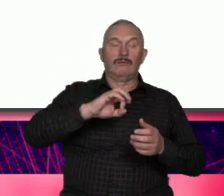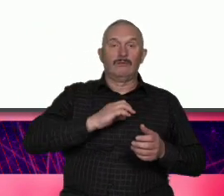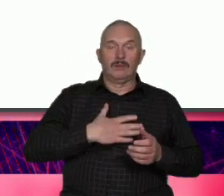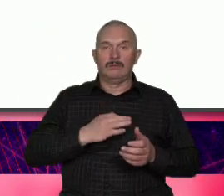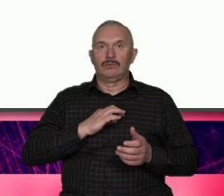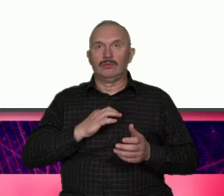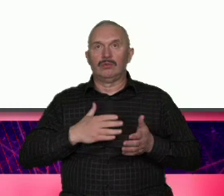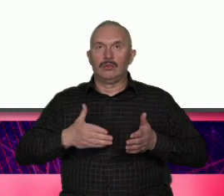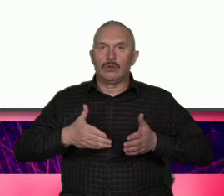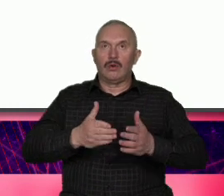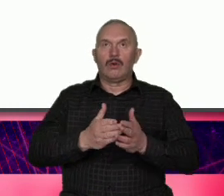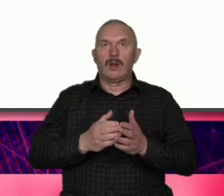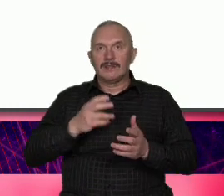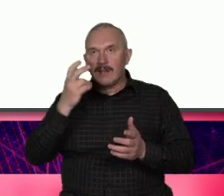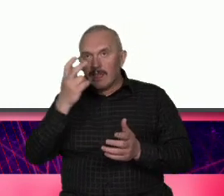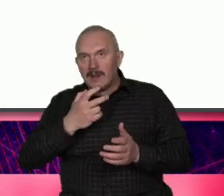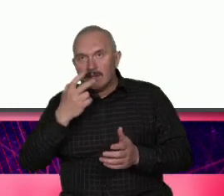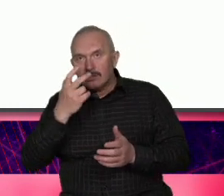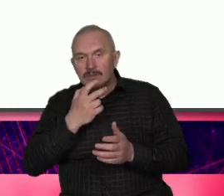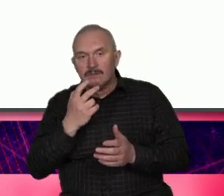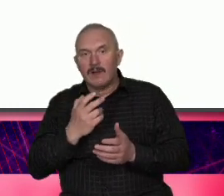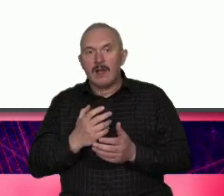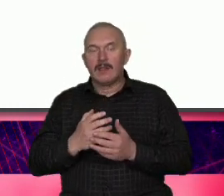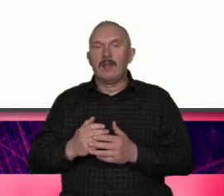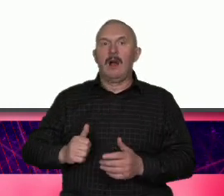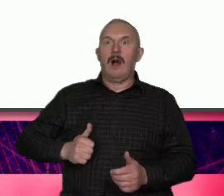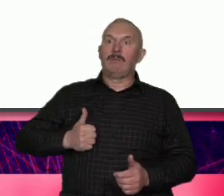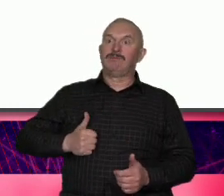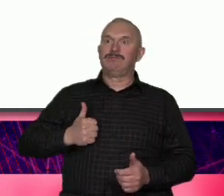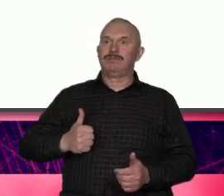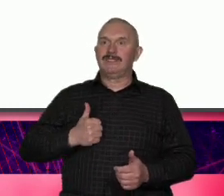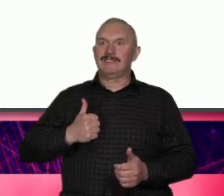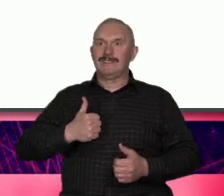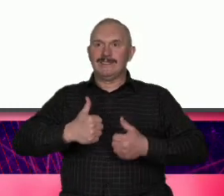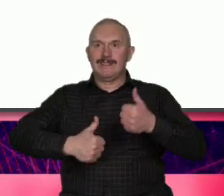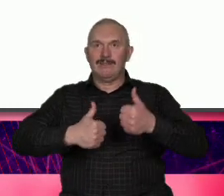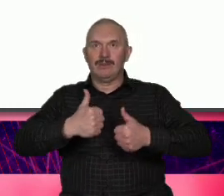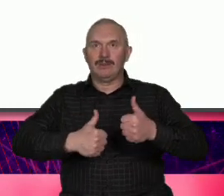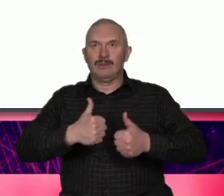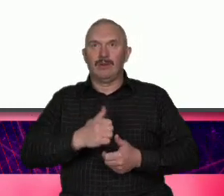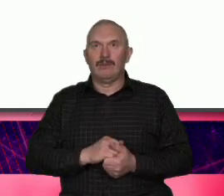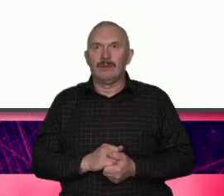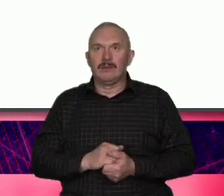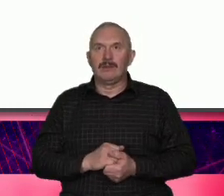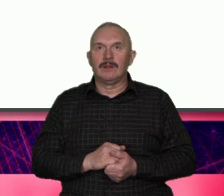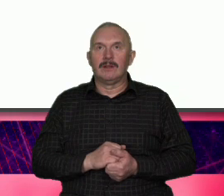realizujemy marzenia i zawodowe ambicje uwaga spójnik ale nie tylko spójnik to